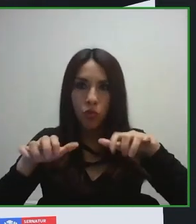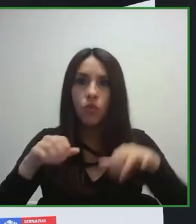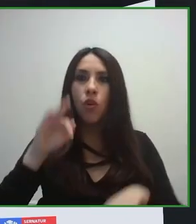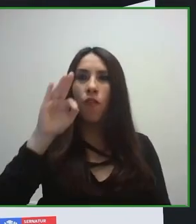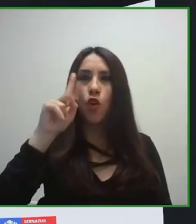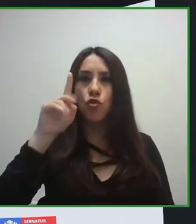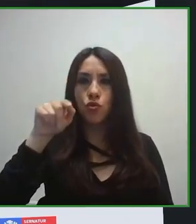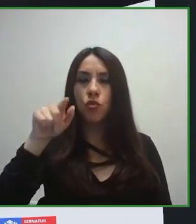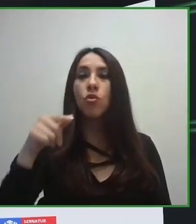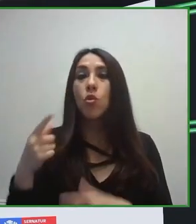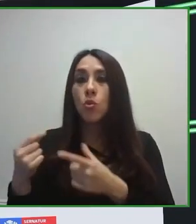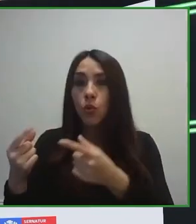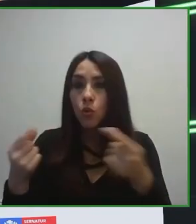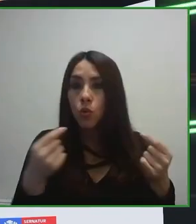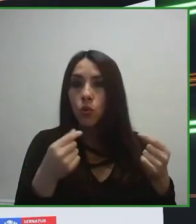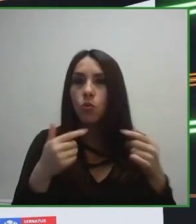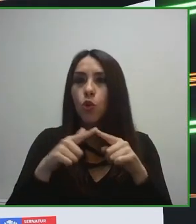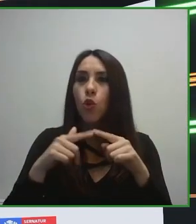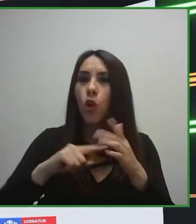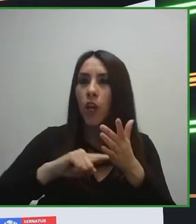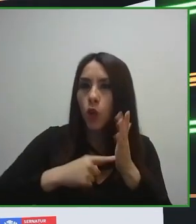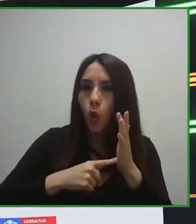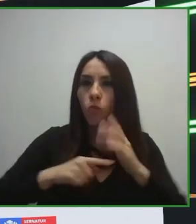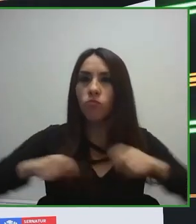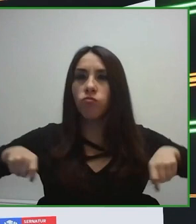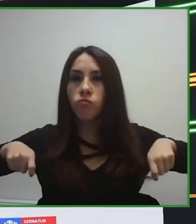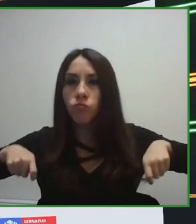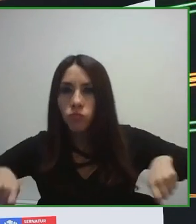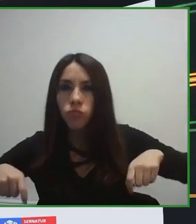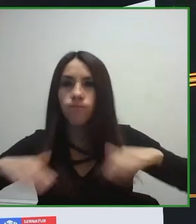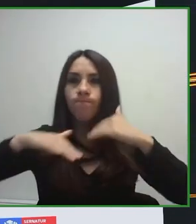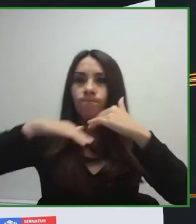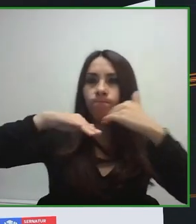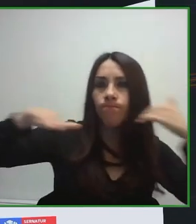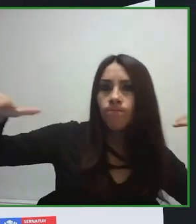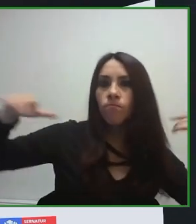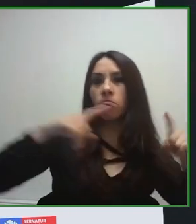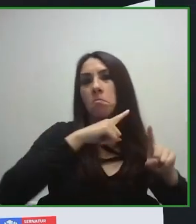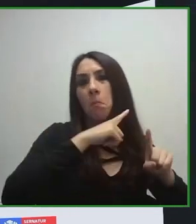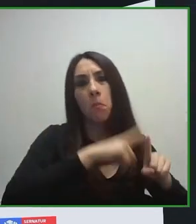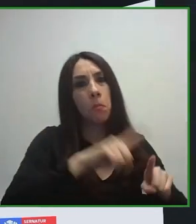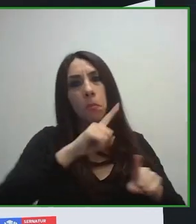experiencias, era imposible porque no se habían desarrollado sistemas de transporte